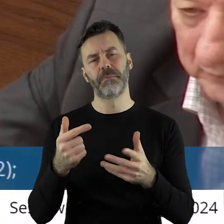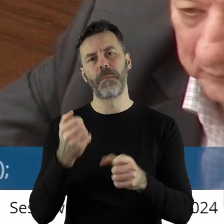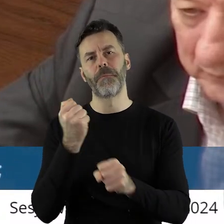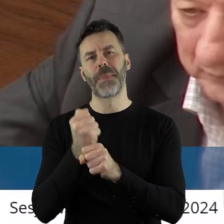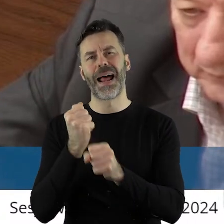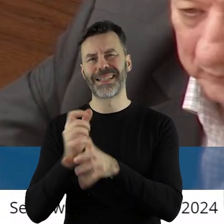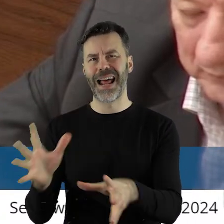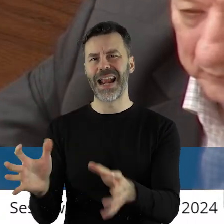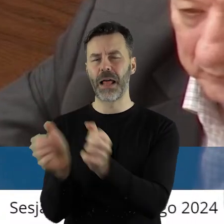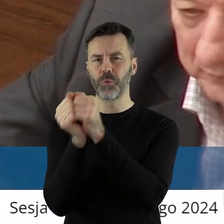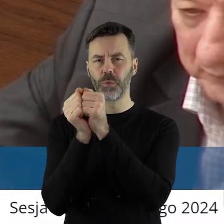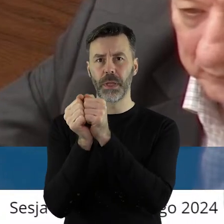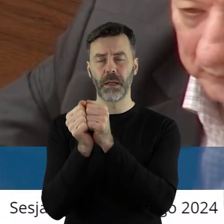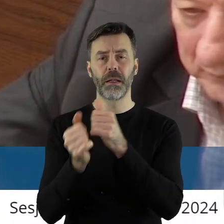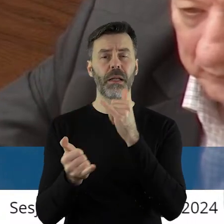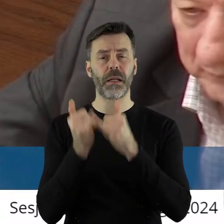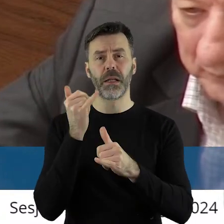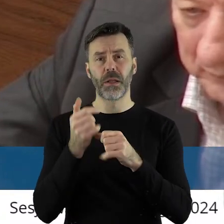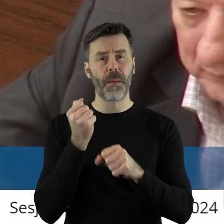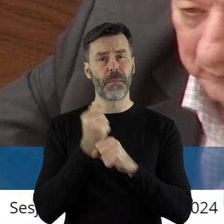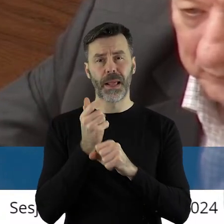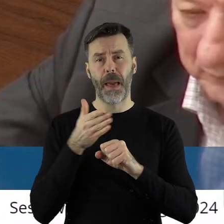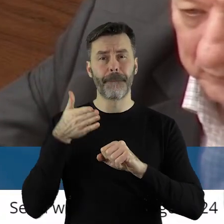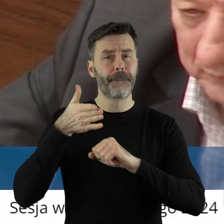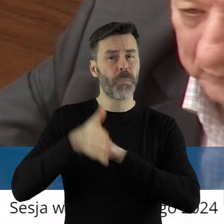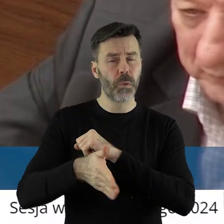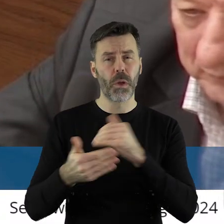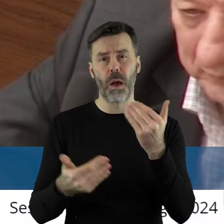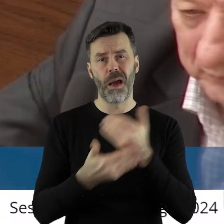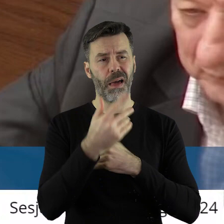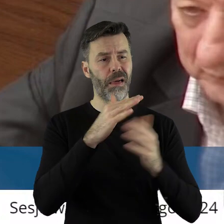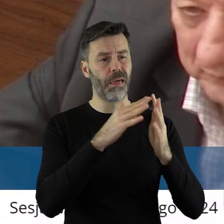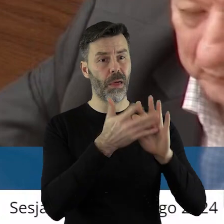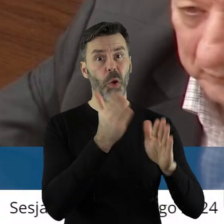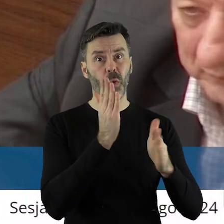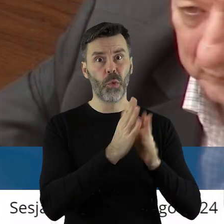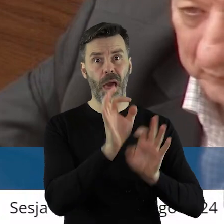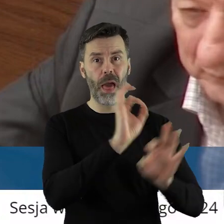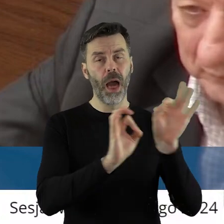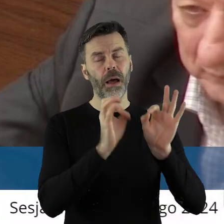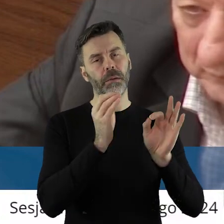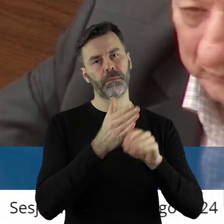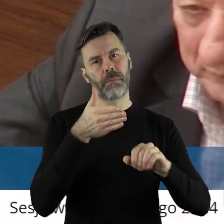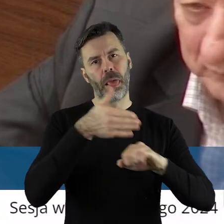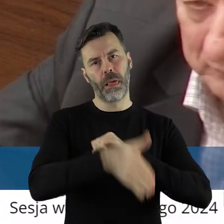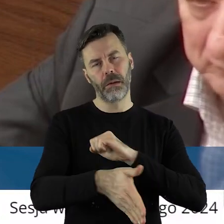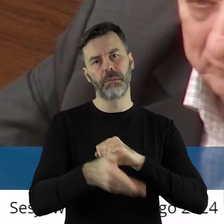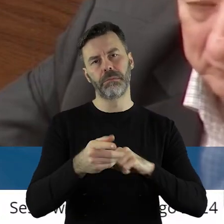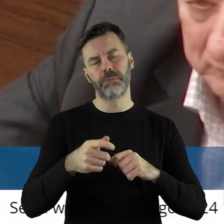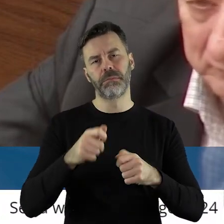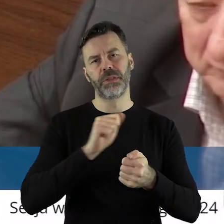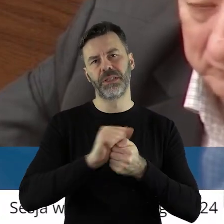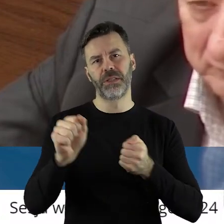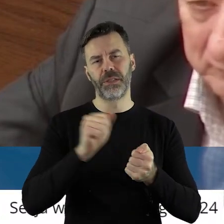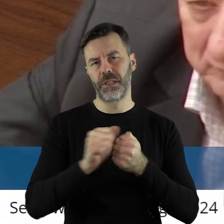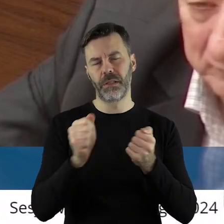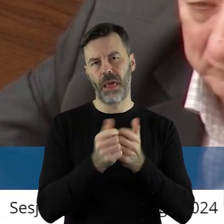To często naprawdę opóźnienie prac spowoduje dewastację zabytku i zniszczenie go na zawsze.